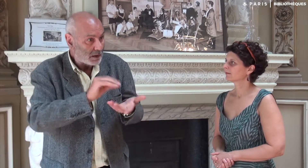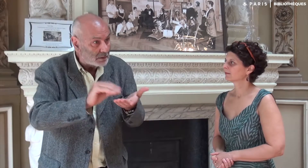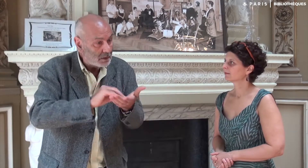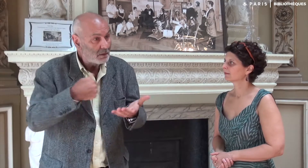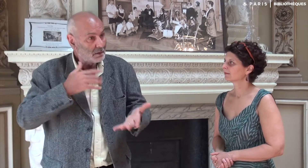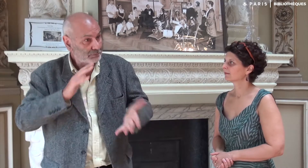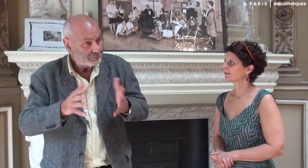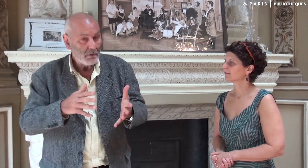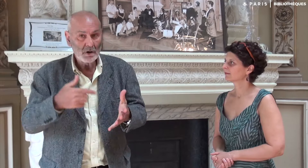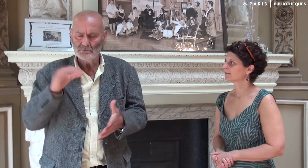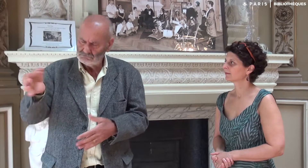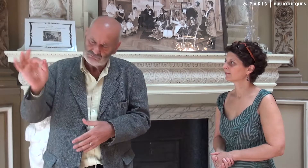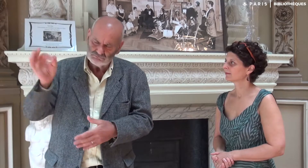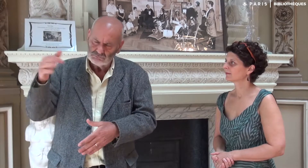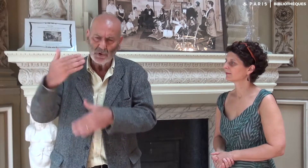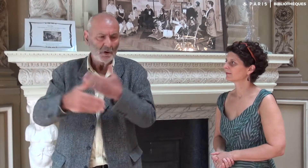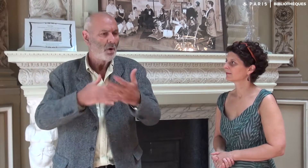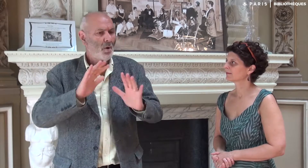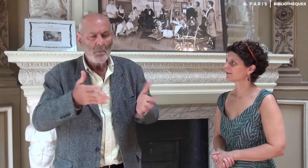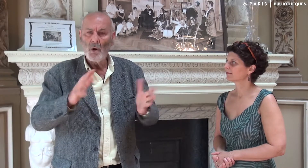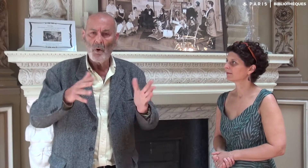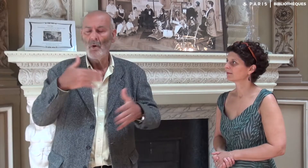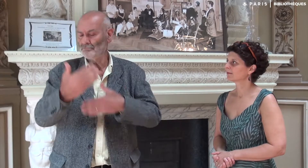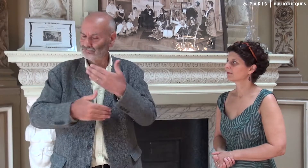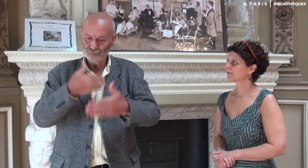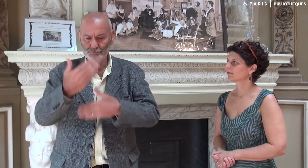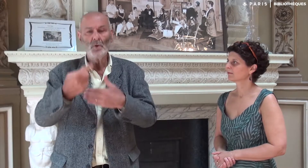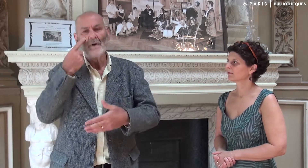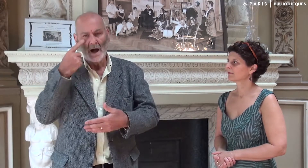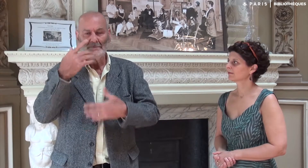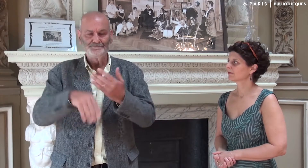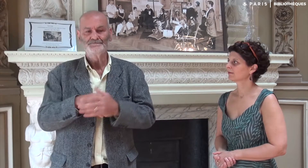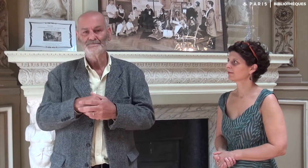Et l’écriture a été lancée…